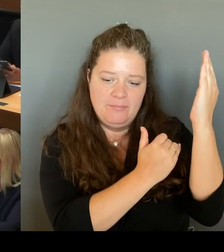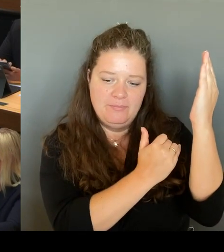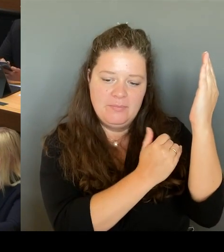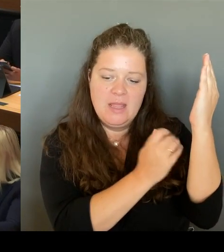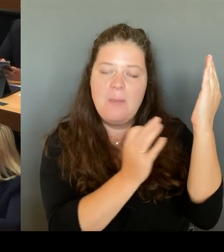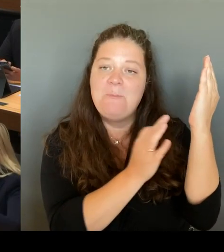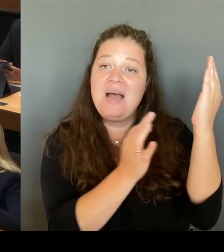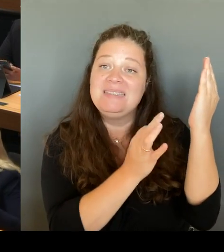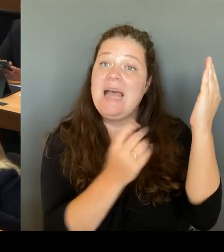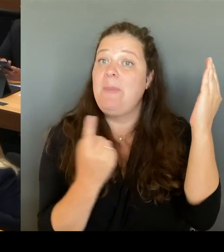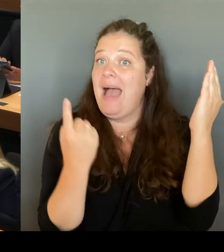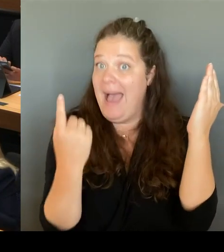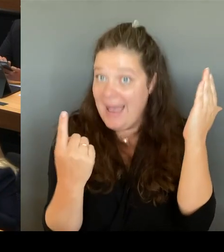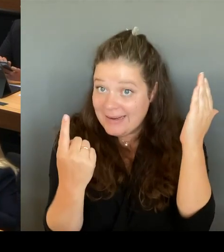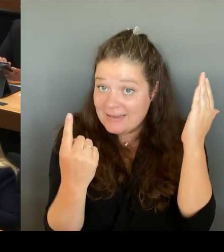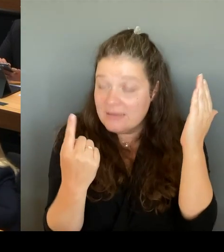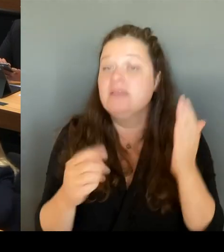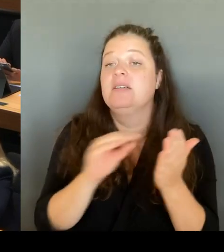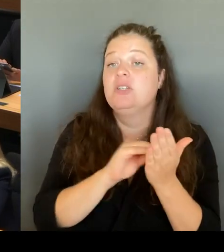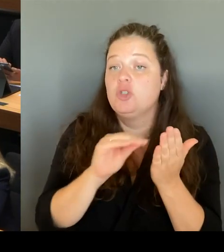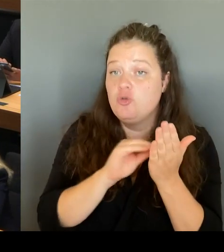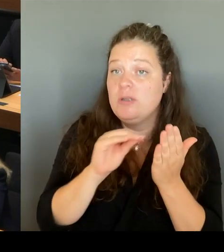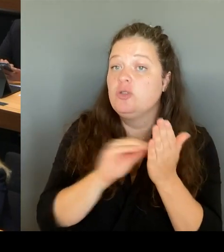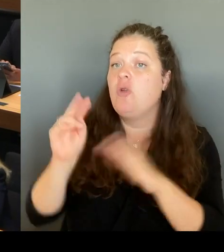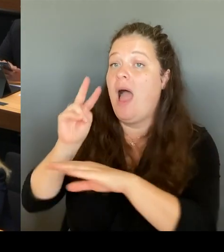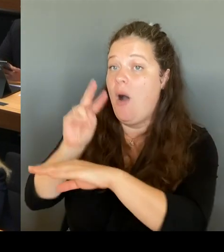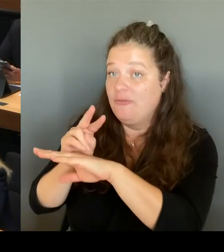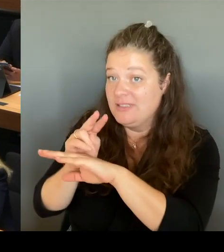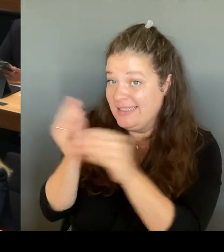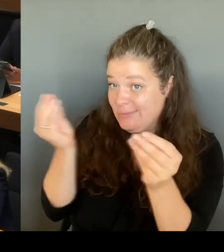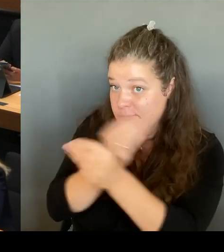temporär und maßvoll die Stunden- Tafel reduzieren können.